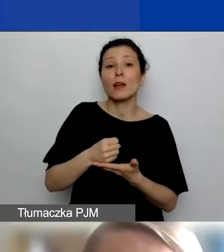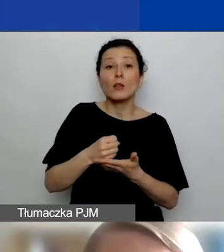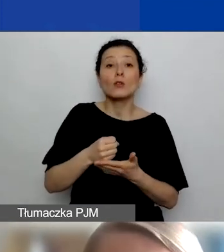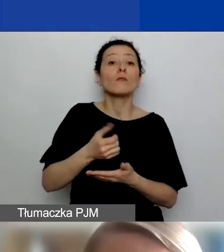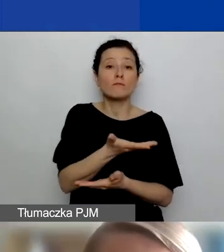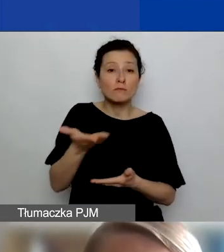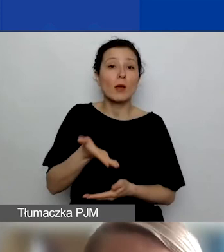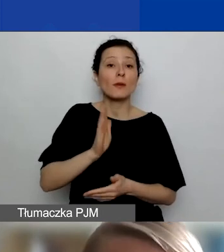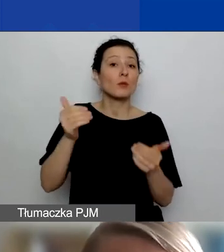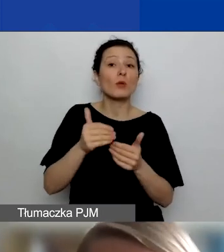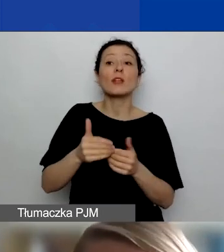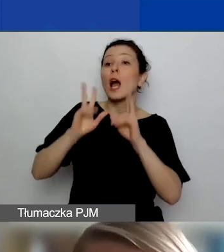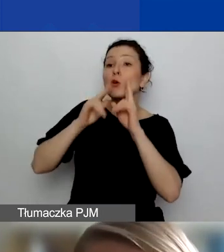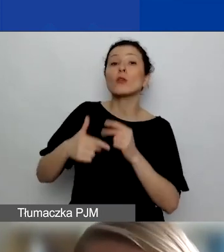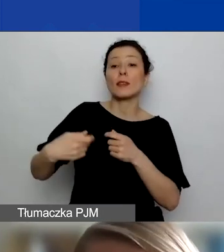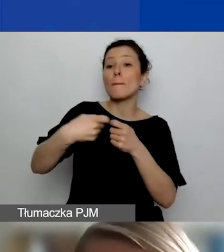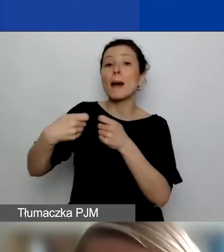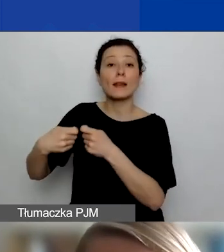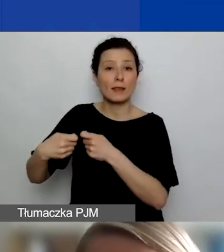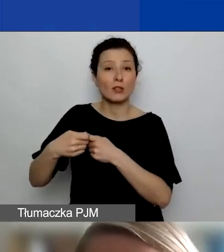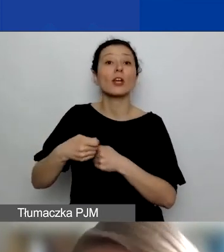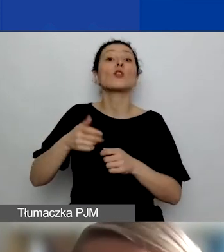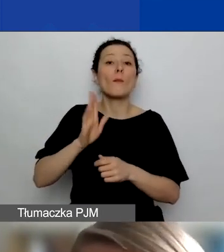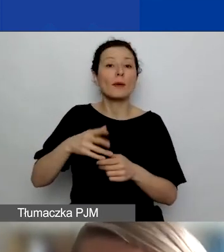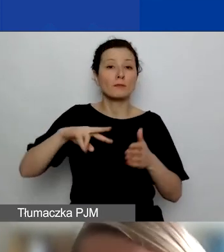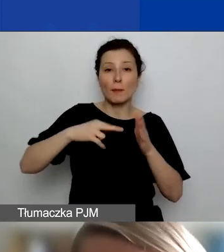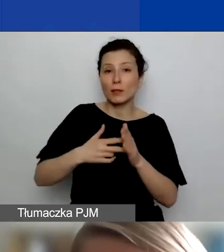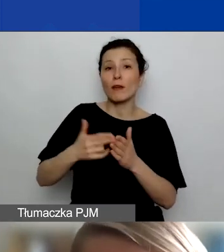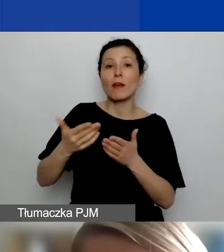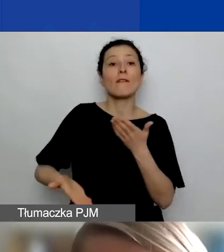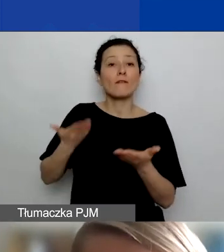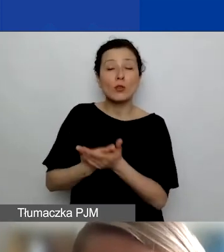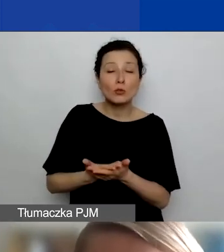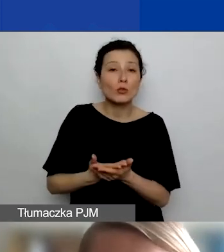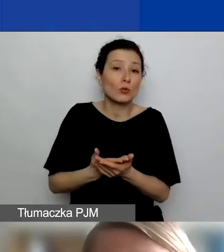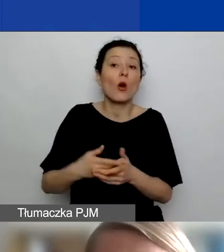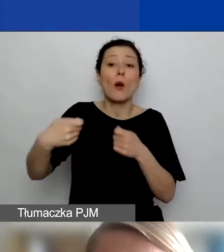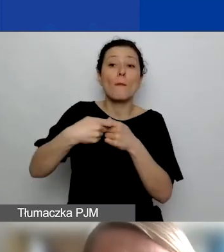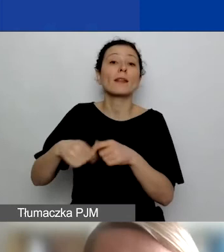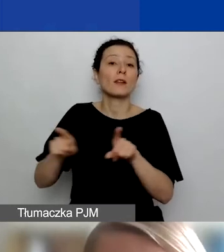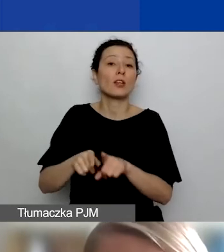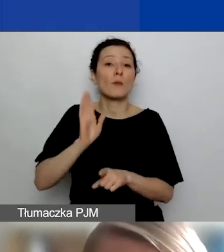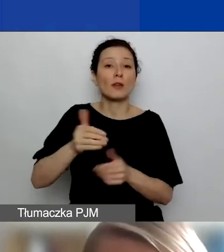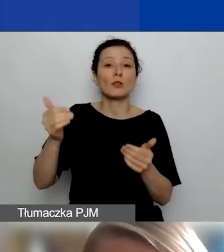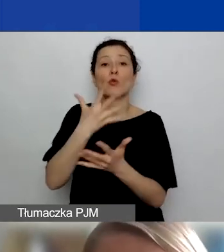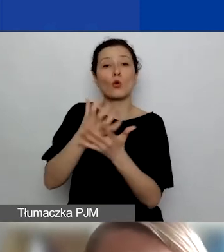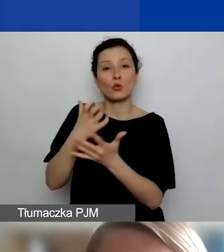jeśli będą chcieli, to będzie zaplanowane we wniosku, będą mogli korzystać ze środków z tego grantu do realizacji swoich działań.